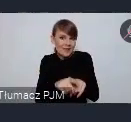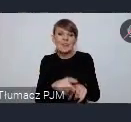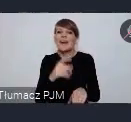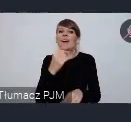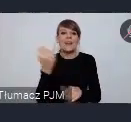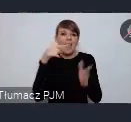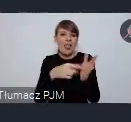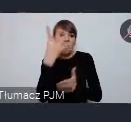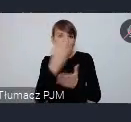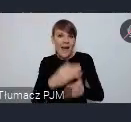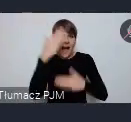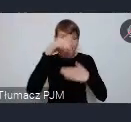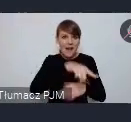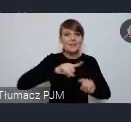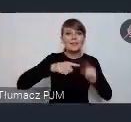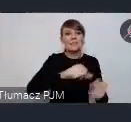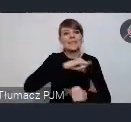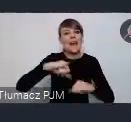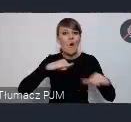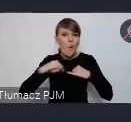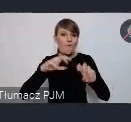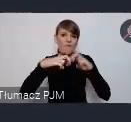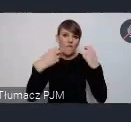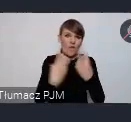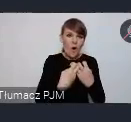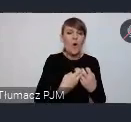samorządowe forum kapitału i finansów od wielu lat.